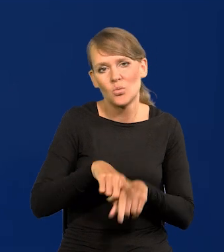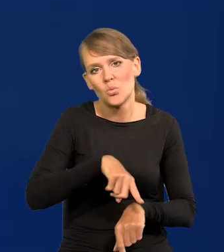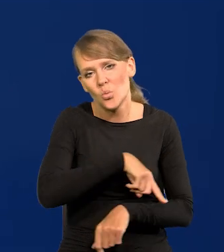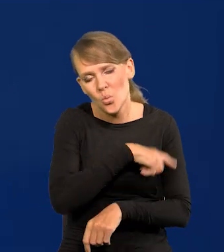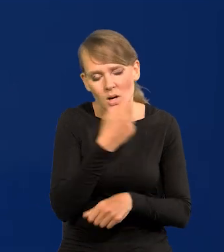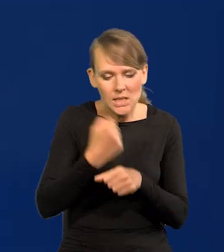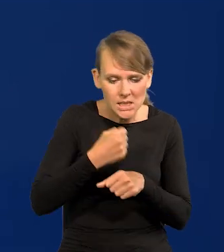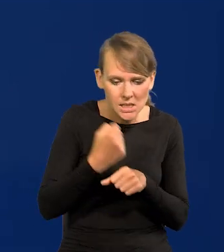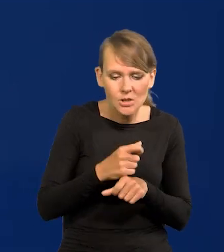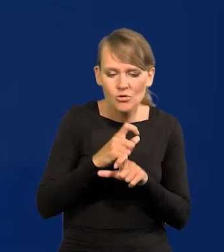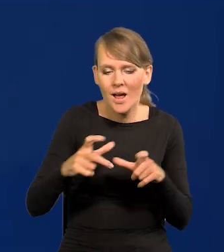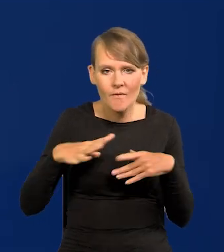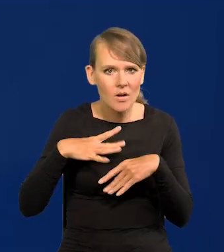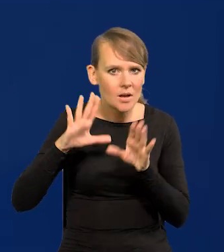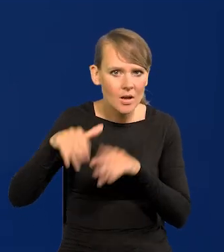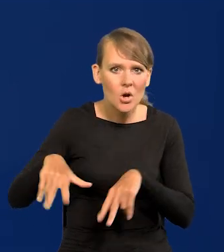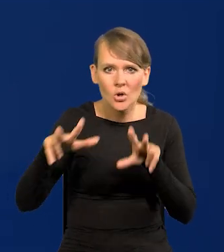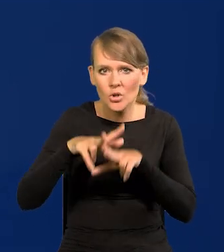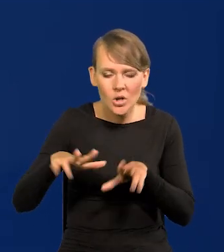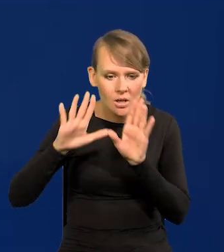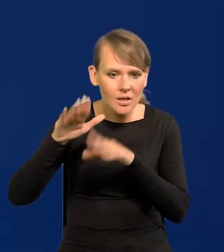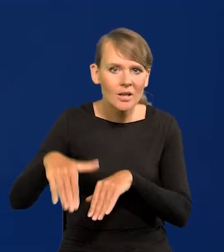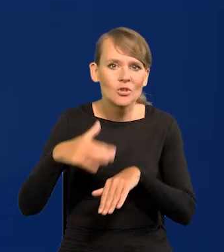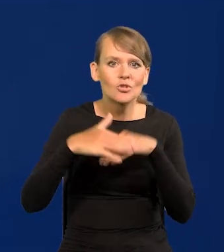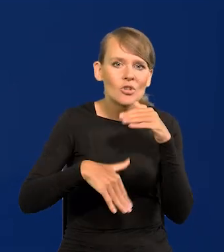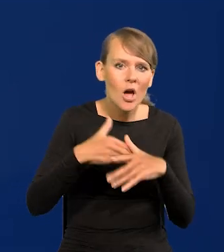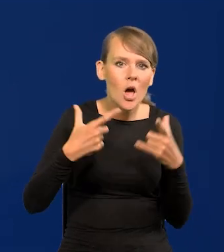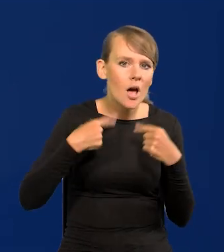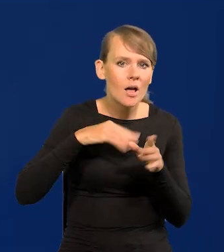Kosztem wolnego czasu, kosztem rodzin, kosztem szczęścia jakiegoś osobistego.